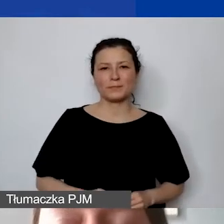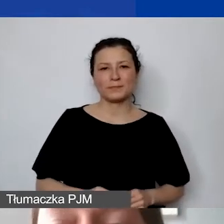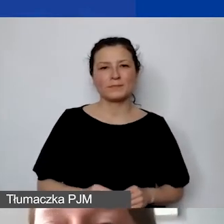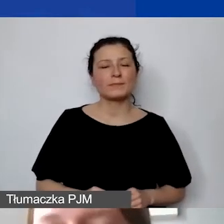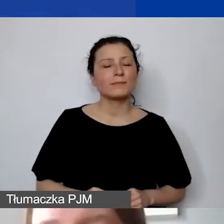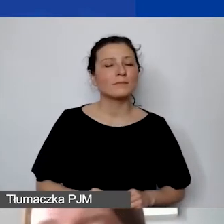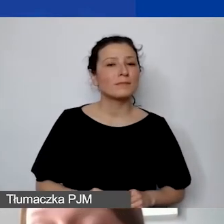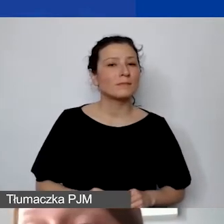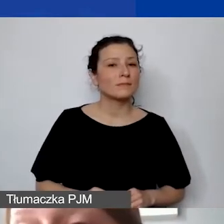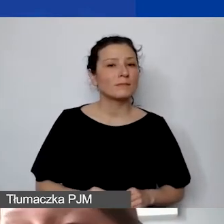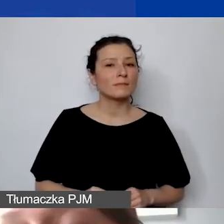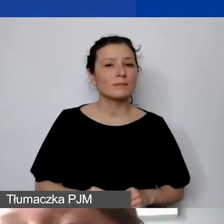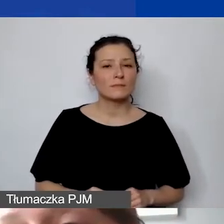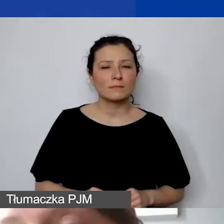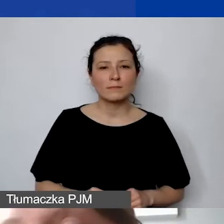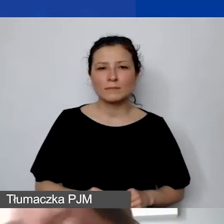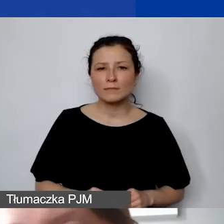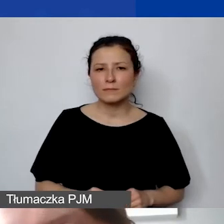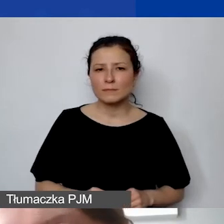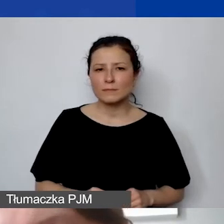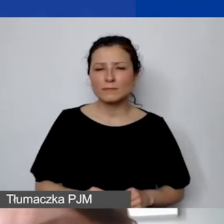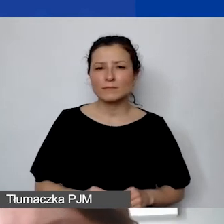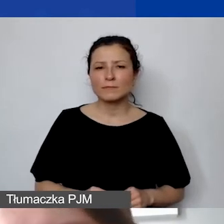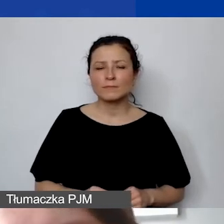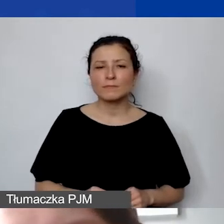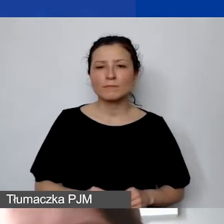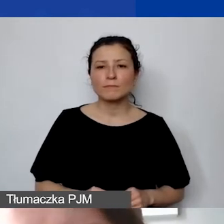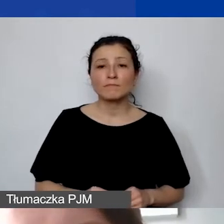Po doświadczeniach pierwszego konkursu